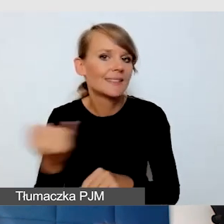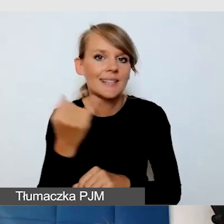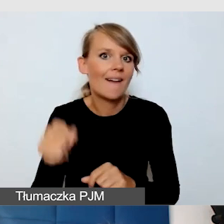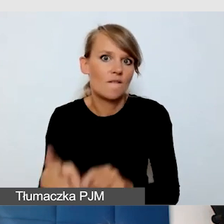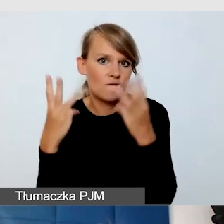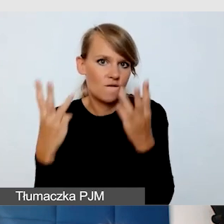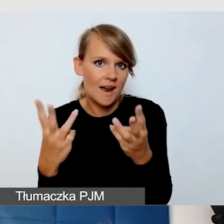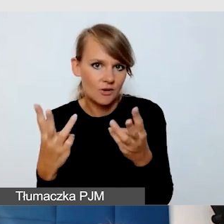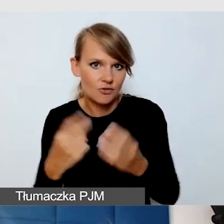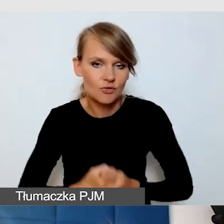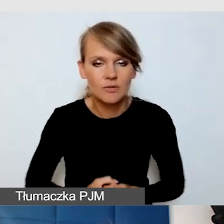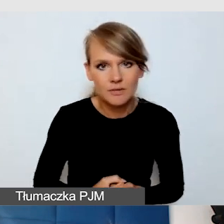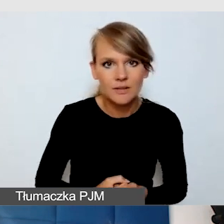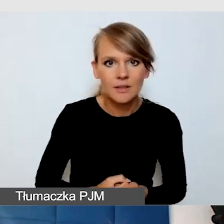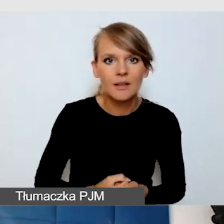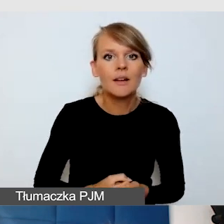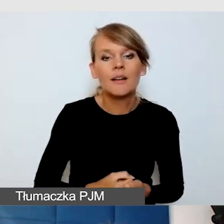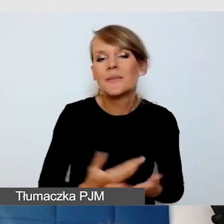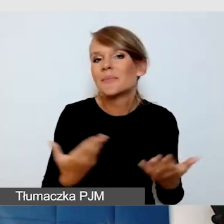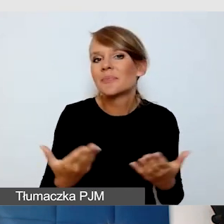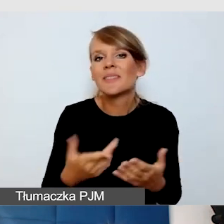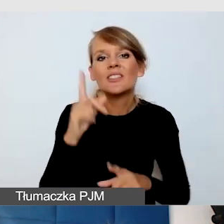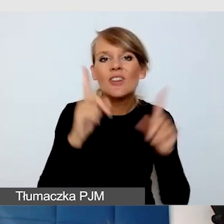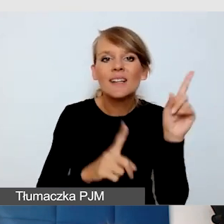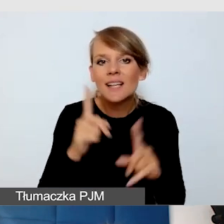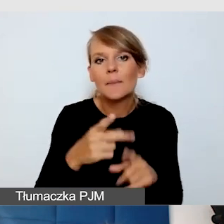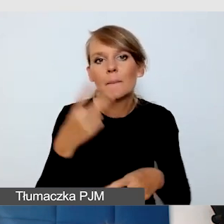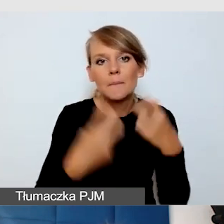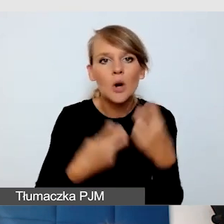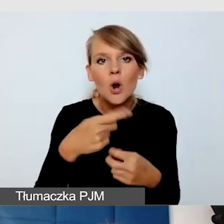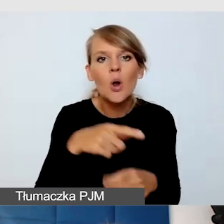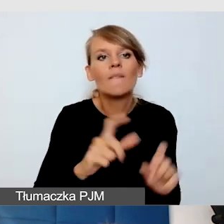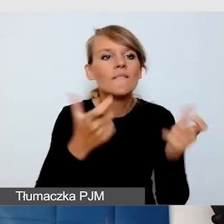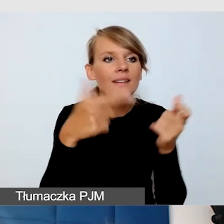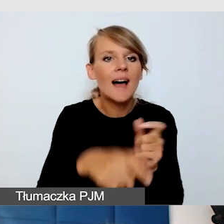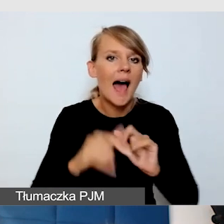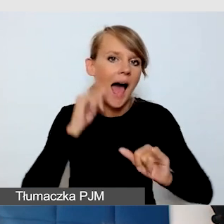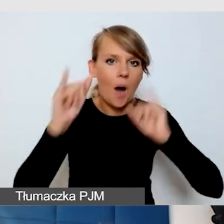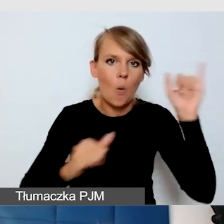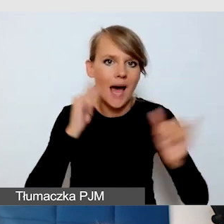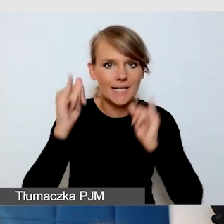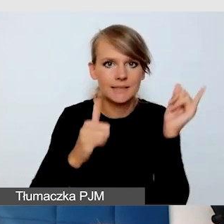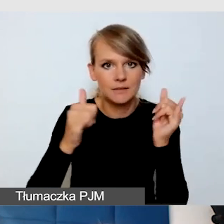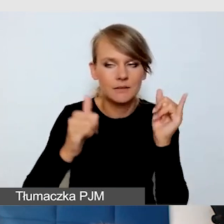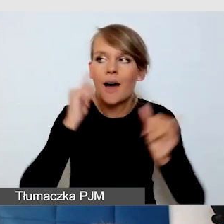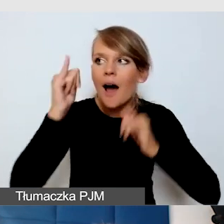jak to, że po prostu na wydarzeniu może być hałas. Hałas i zagłuszania są ogromnym problemem